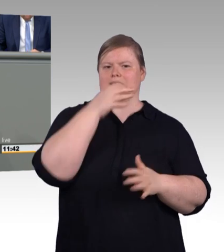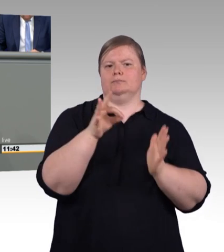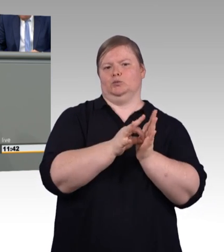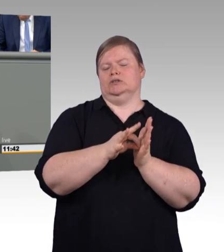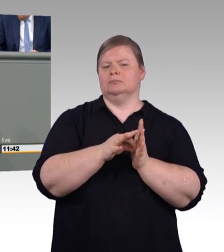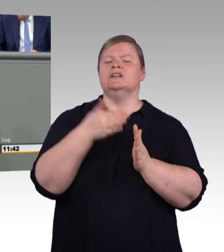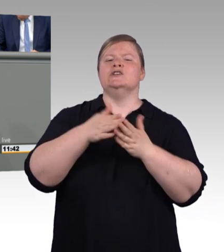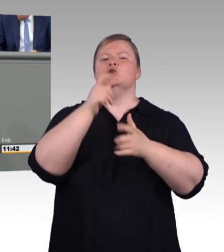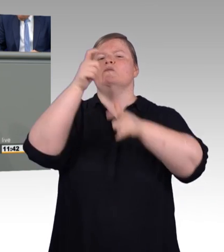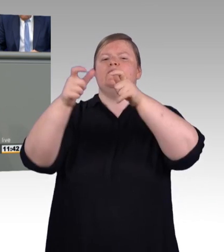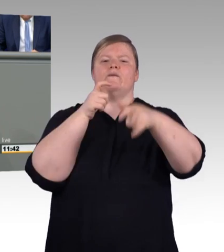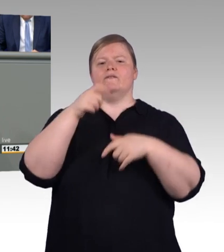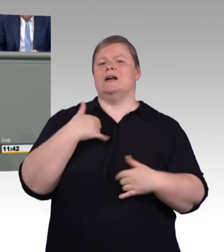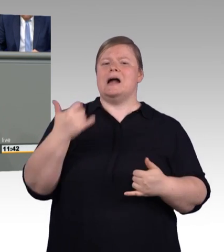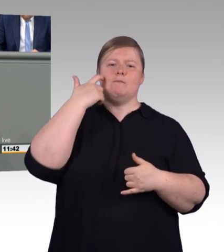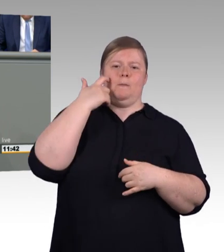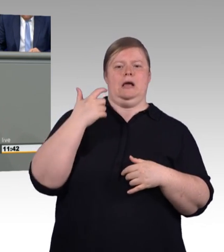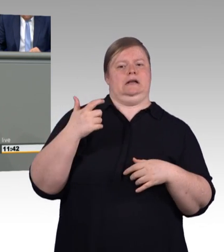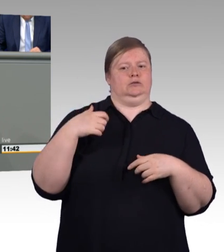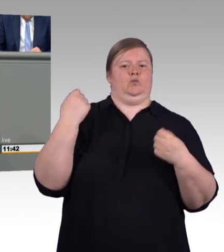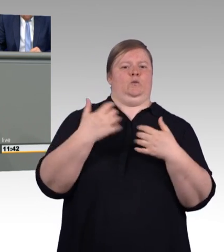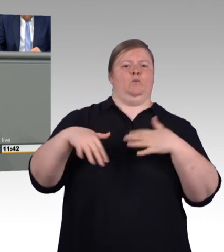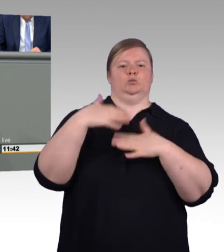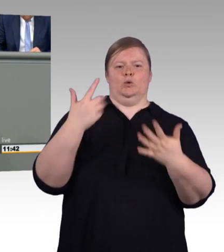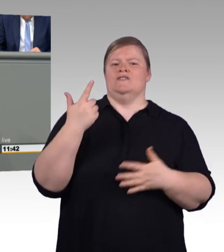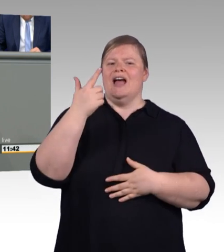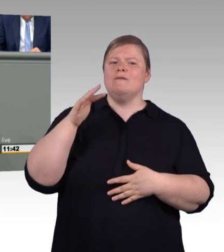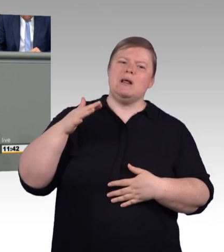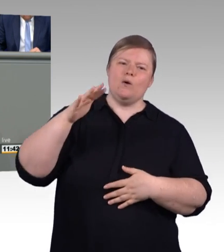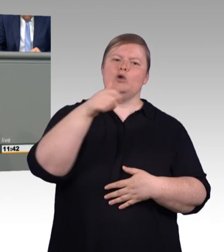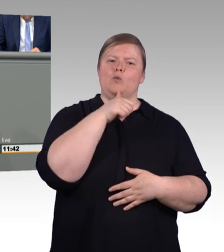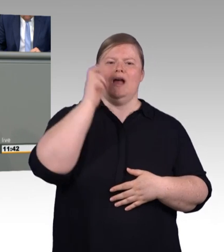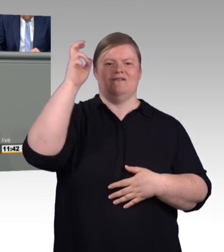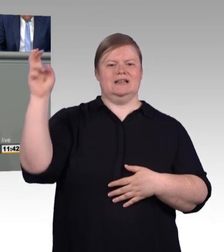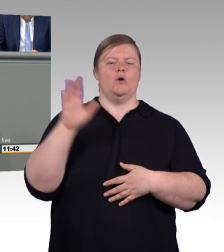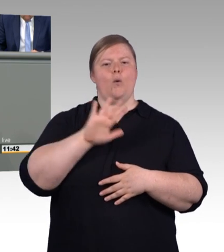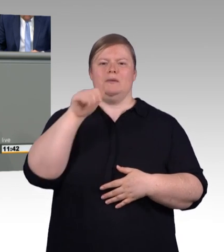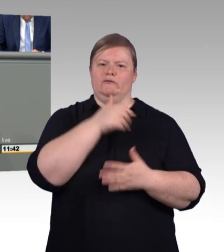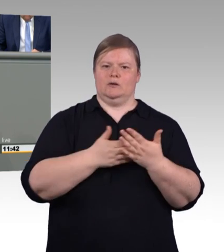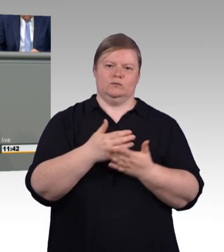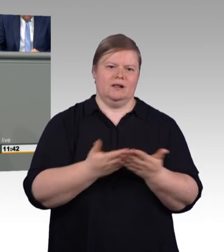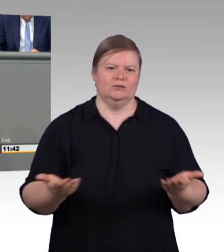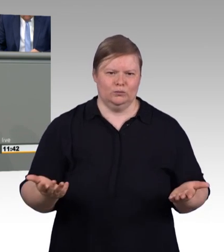Darunter sind übrigens auch besonders viele Menschen mit Migrationshintergrund. Wir müssen dringend dafür Sorge tragen,